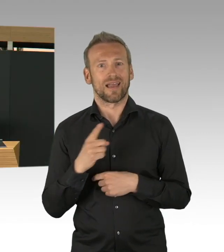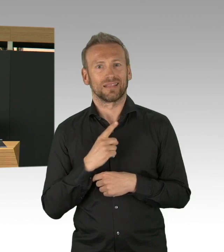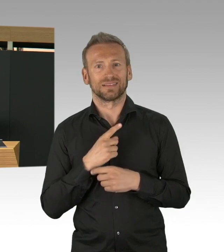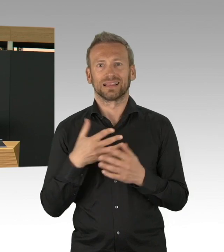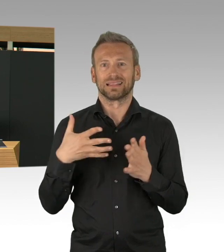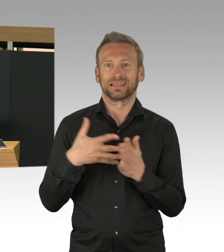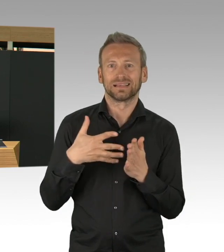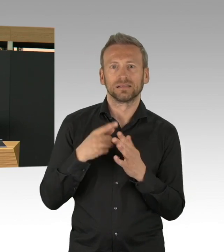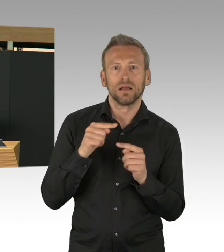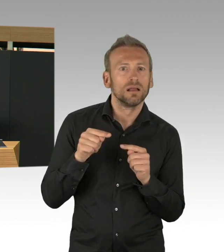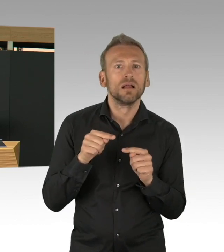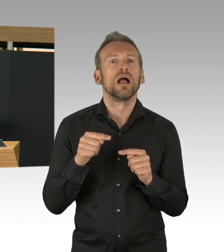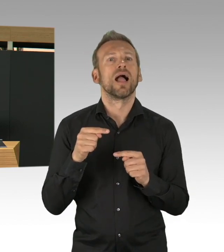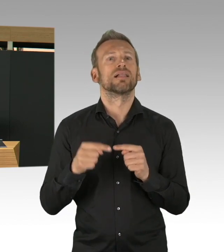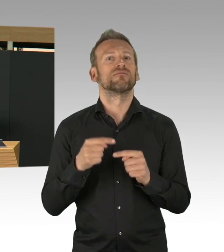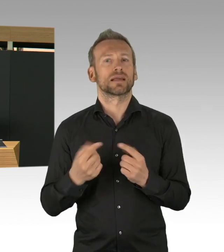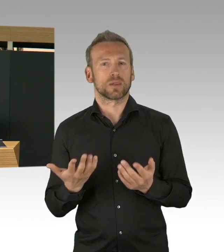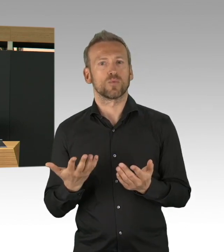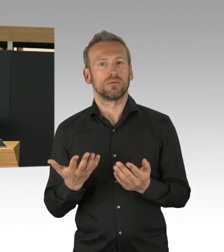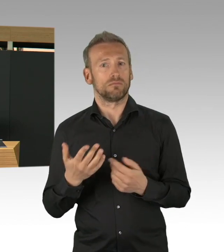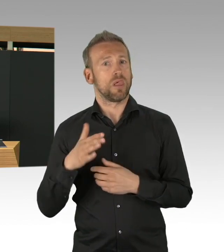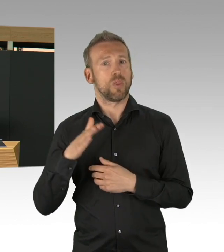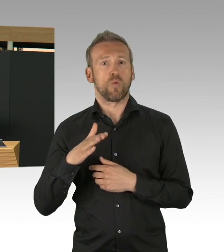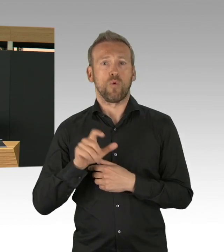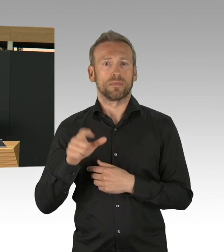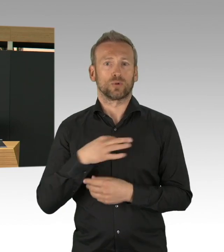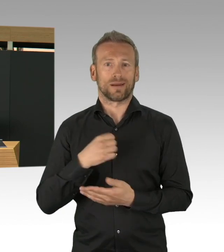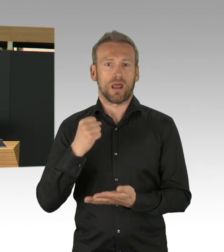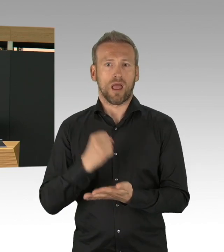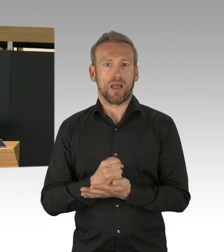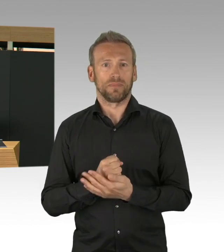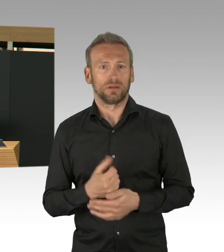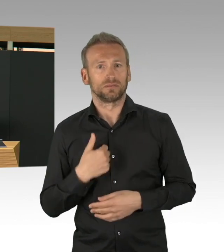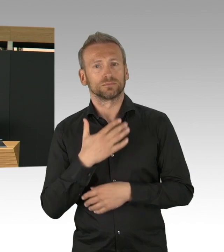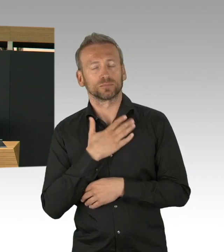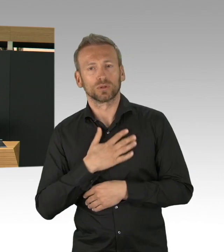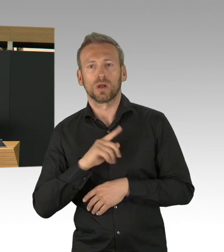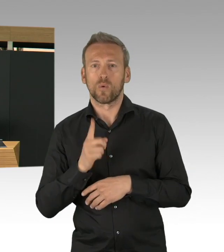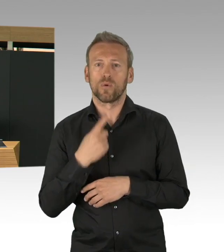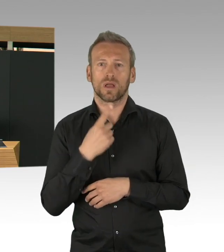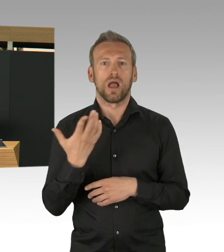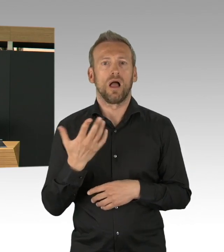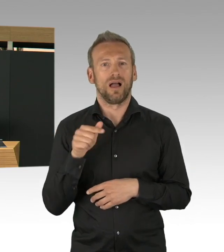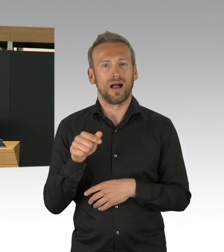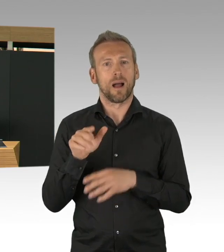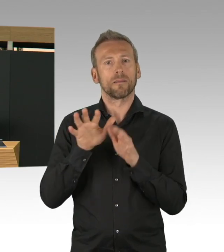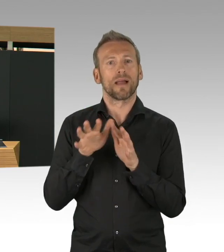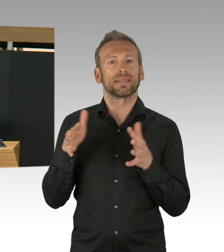was Vergütung angeht und zusätzliche Einstellung von Studierenden, die Gesundheitsämter auch nachhaltig zu stärken.